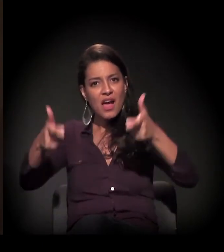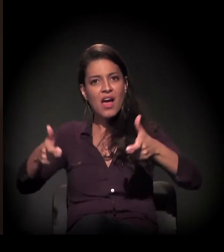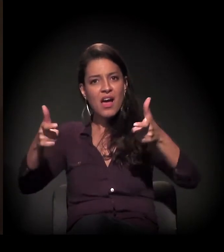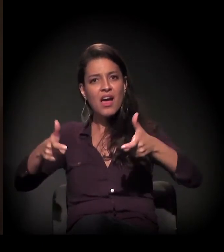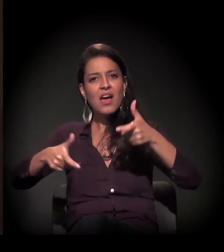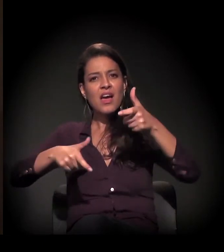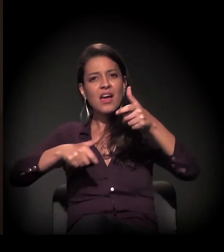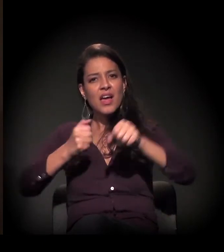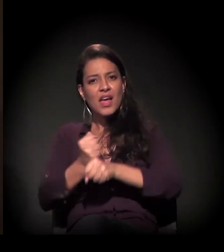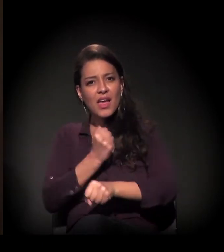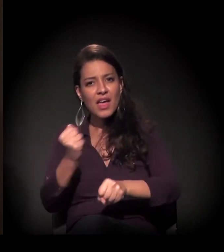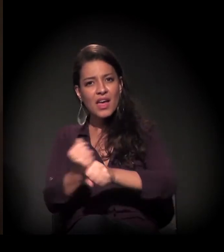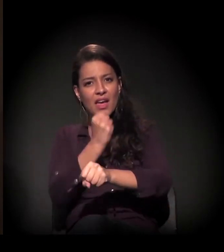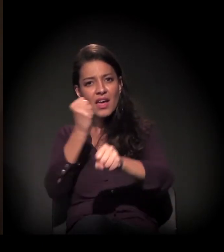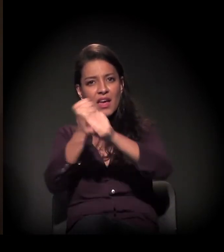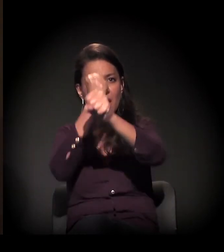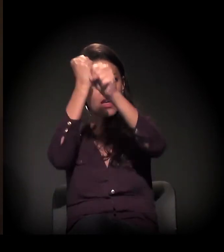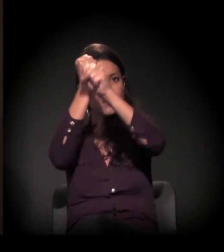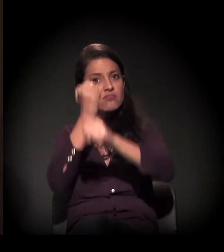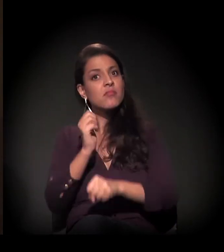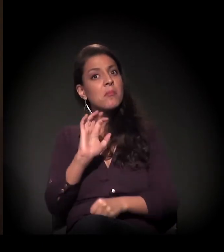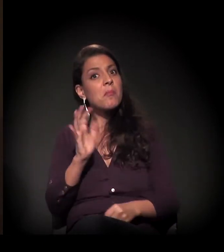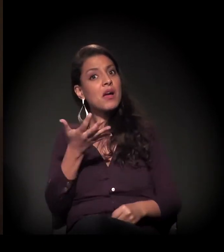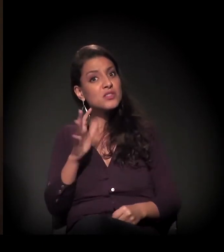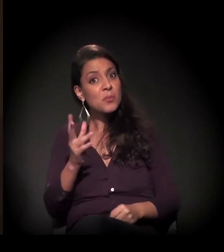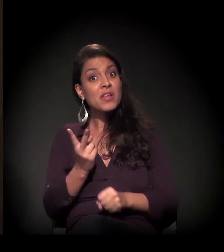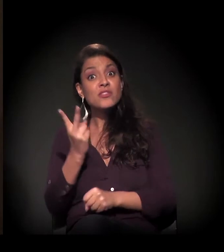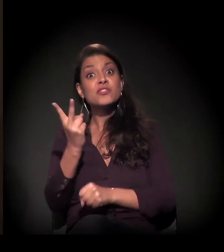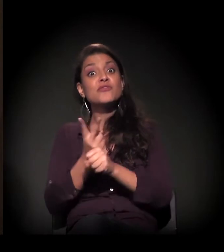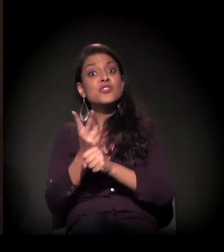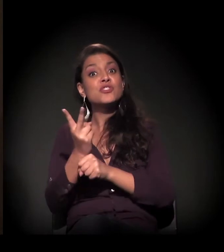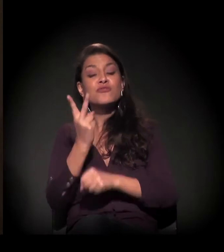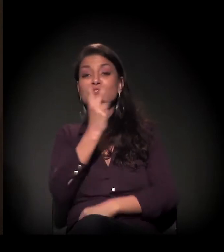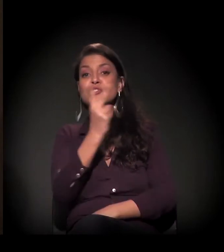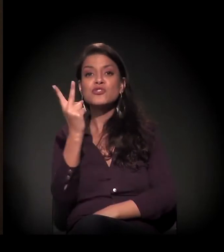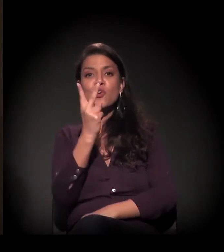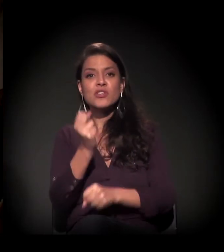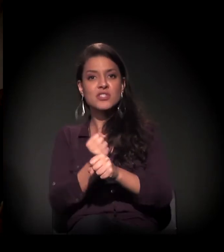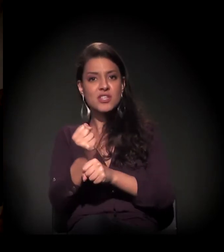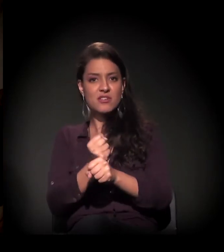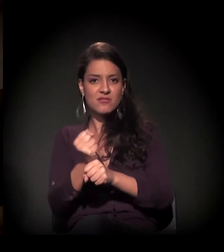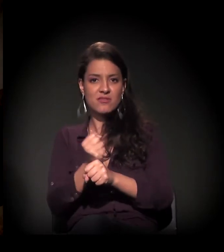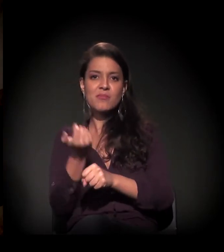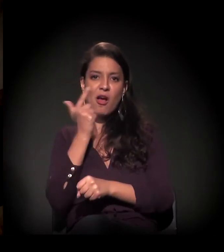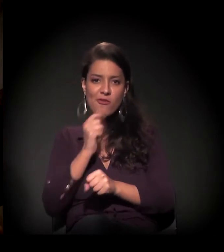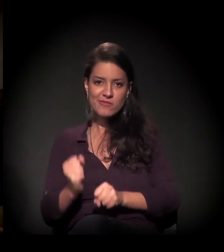e foram quase 22 anos... Para conseguir restaurar? Para conseguir restaurar.